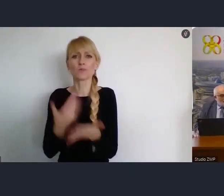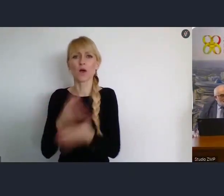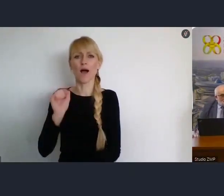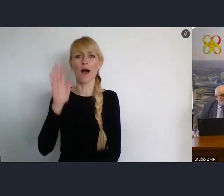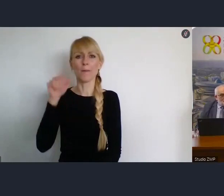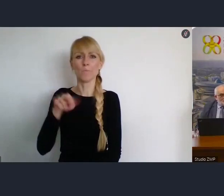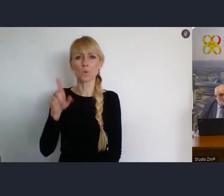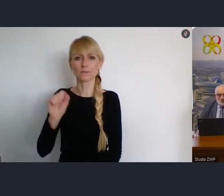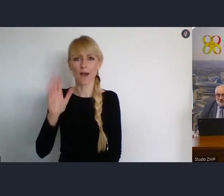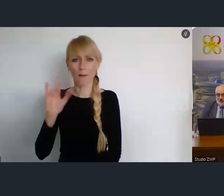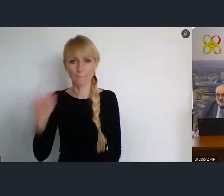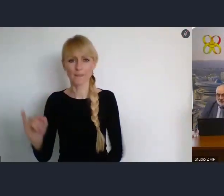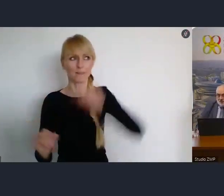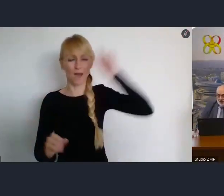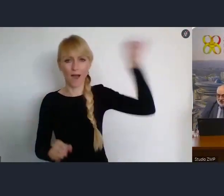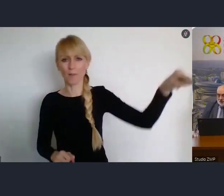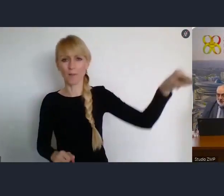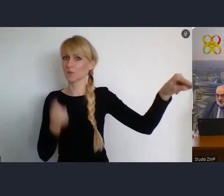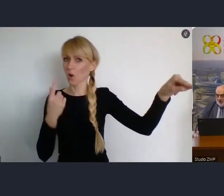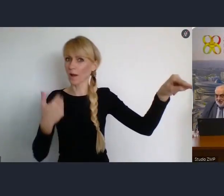by był trochę niebezpieczny politycznie.